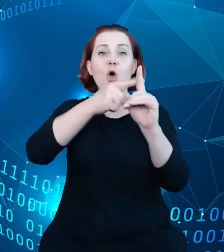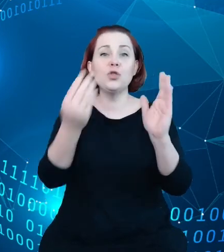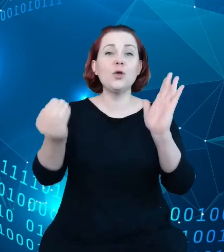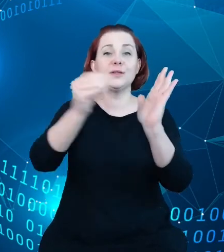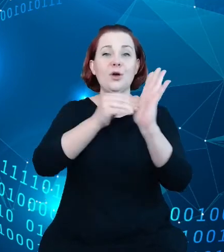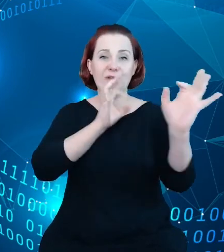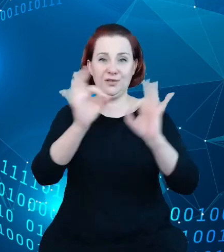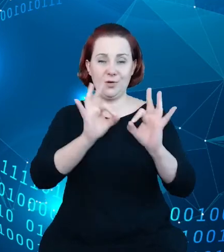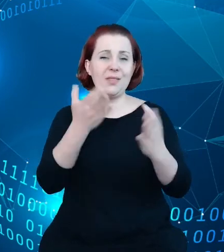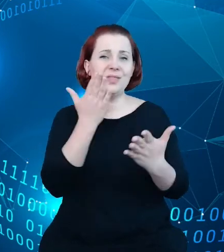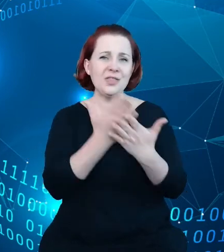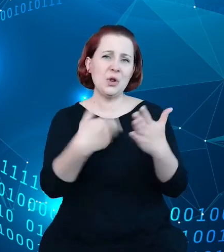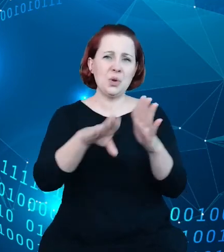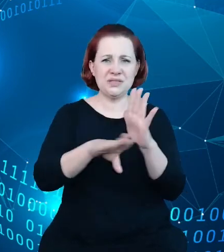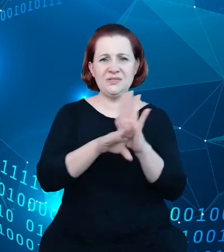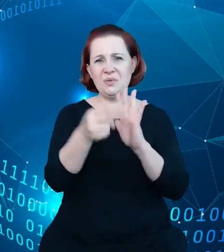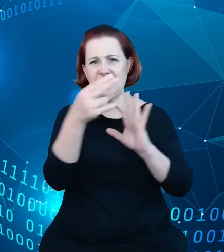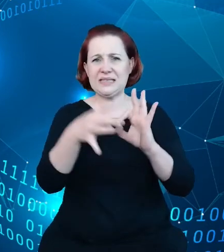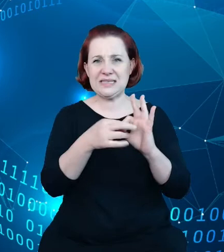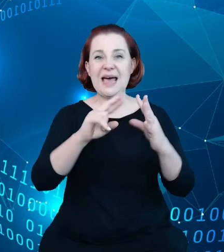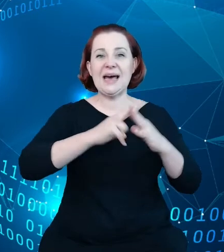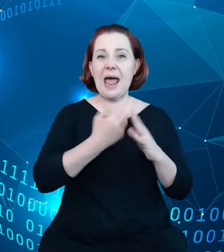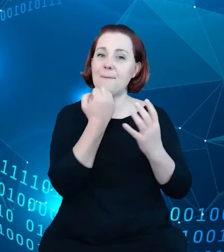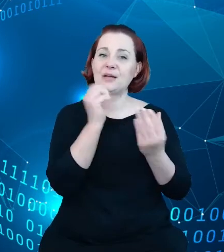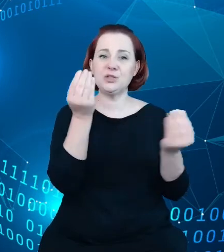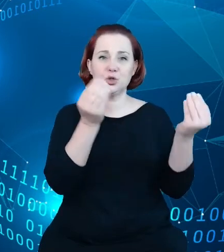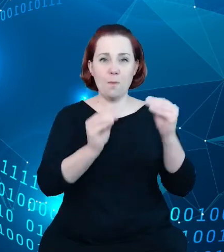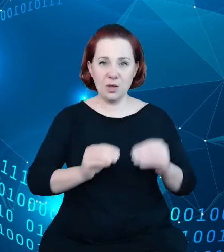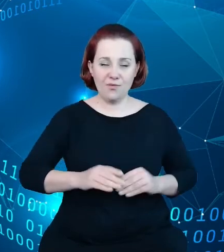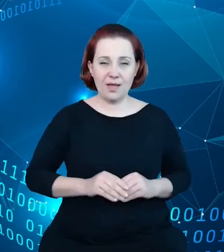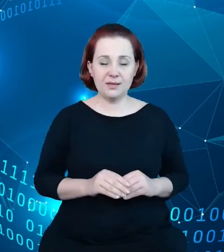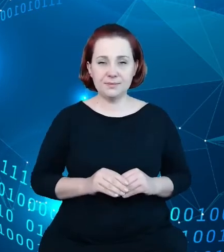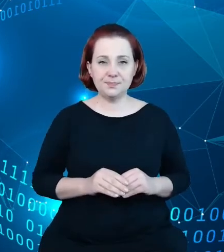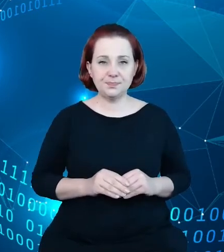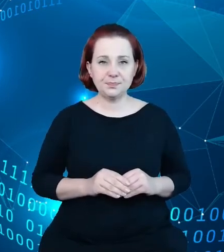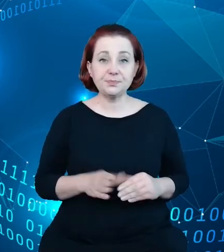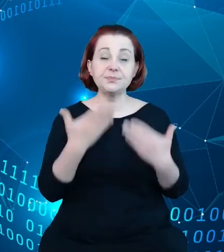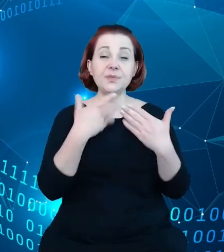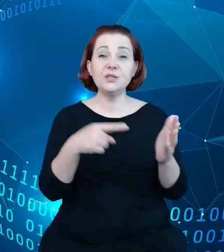rejestrowych, ale bardziej złożonych i dzięki temu uzyskaliśmy wartość dodaną.